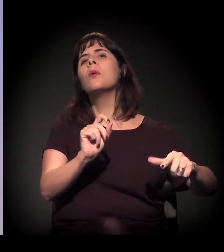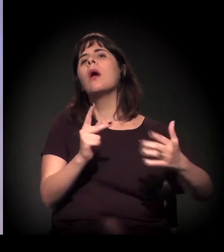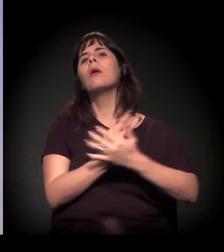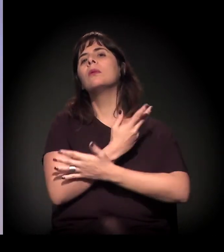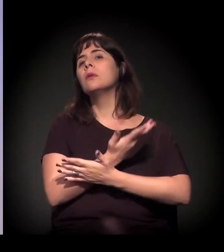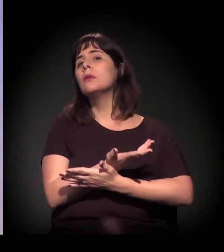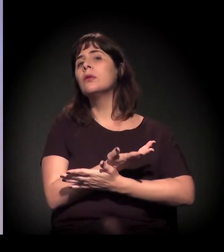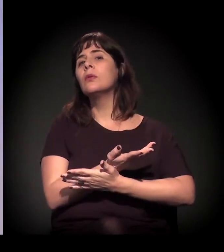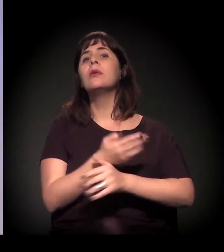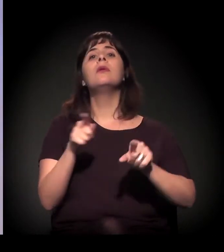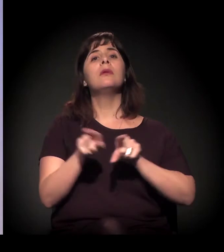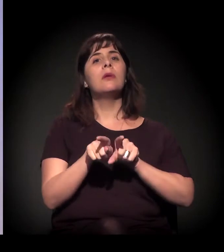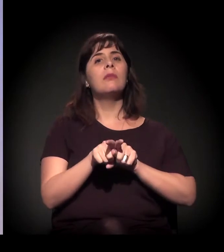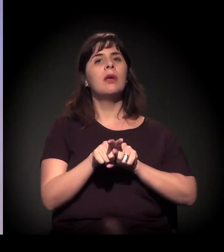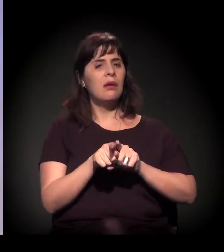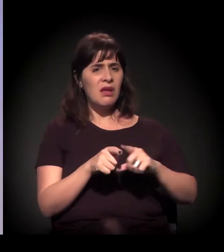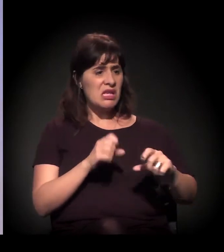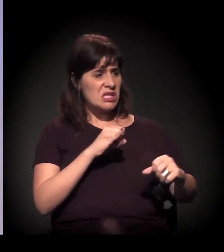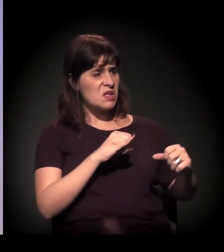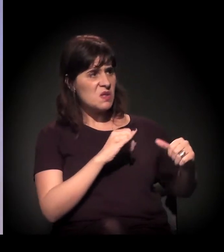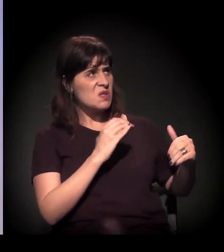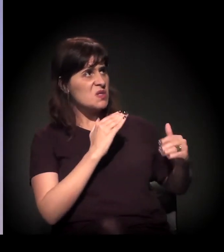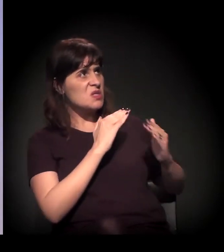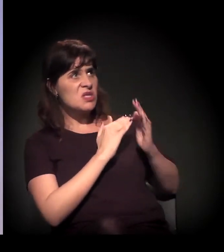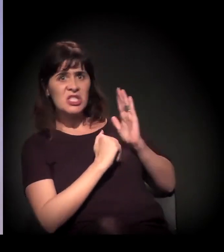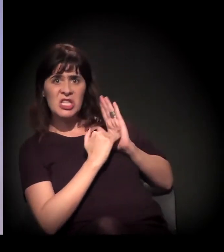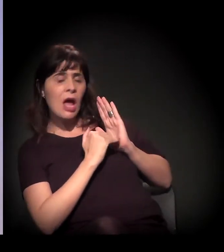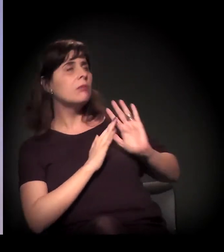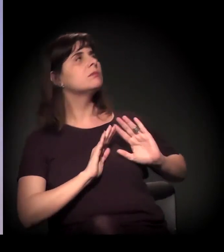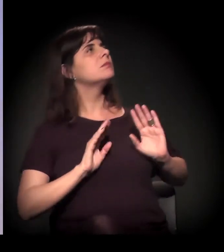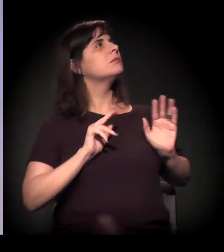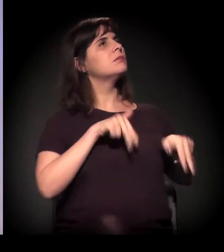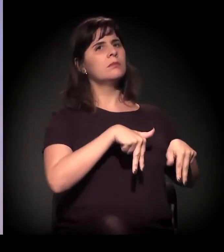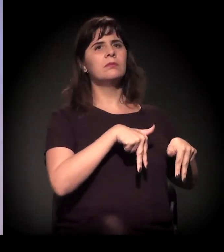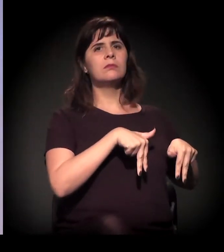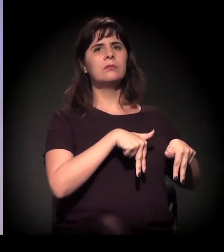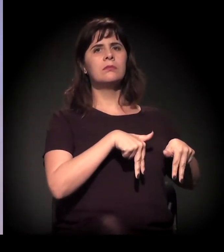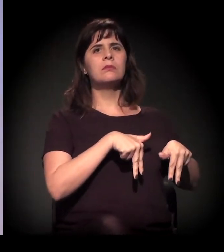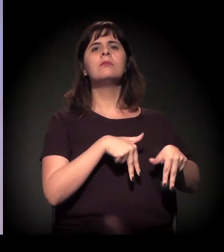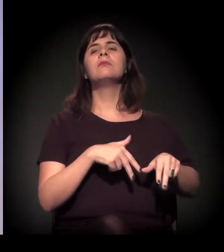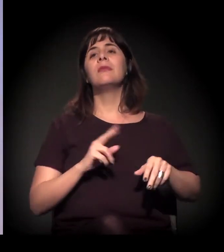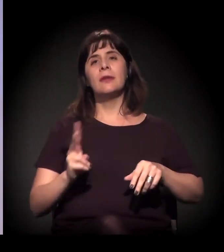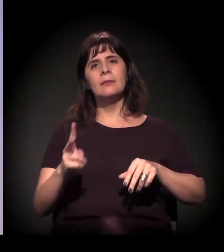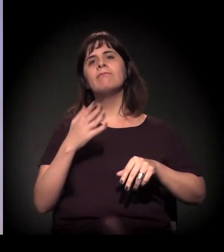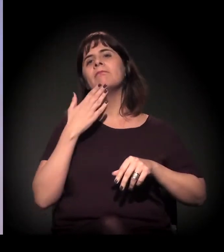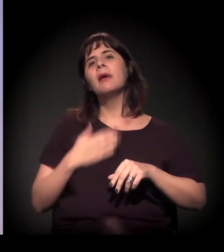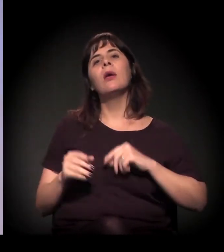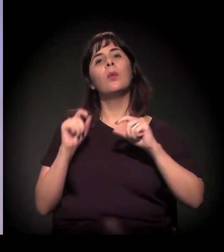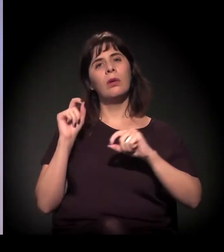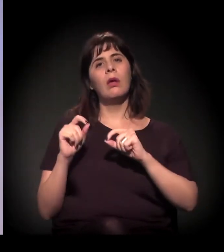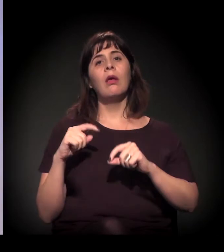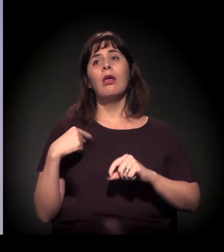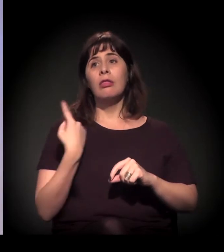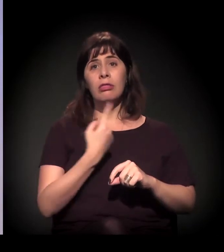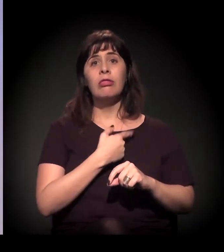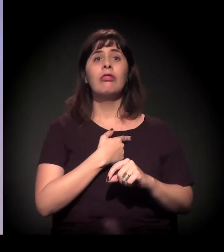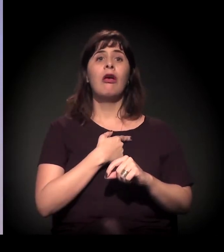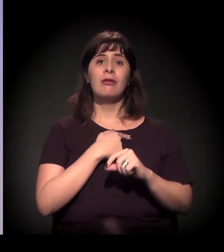Só que uma sugestão que surge ali, a partir dos próprios usuários, é que essas vigílias sejam à noite, porque durante o dia eles se sentiam mais protegidos,